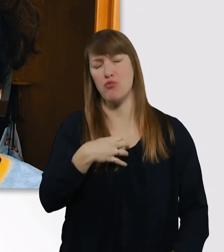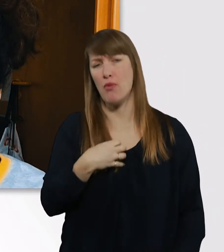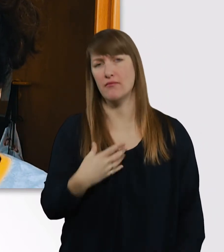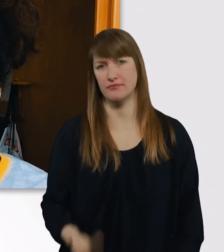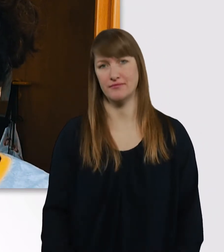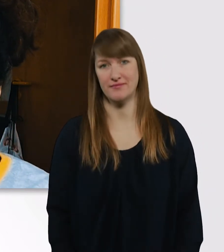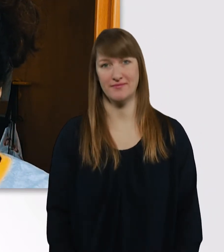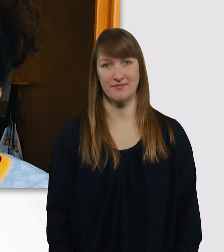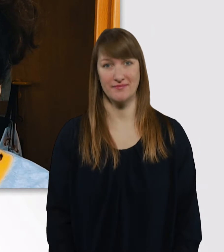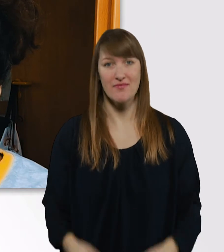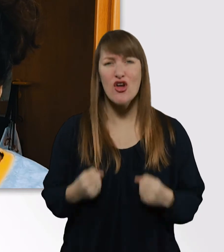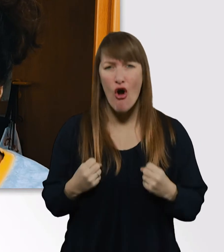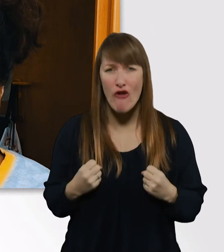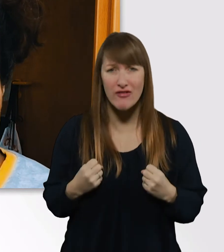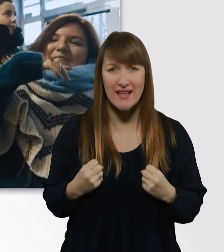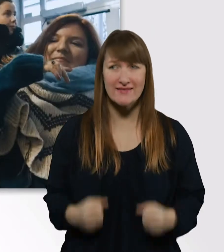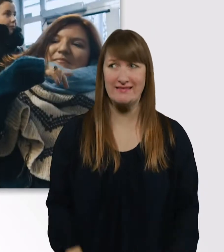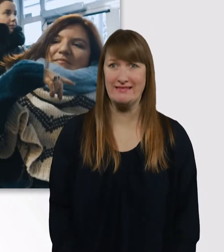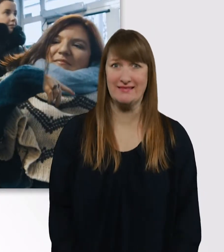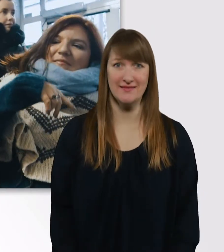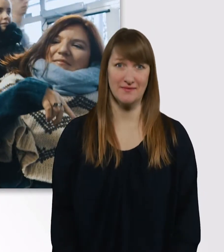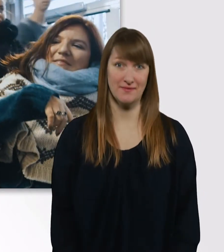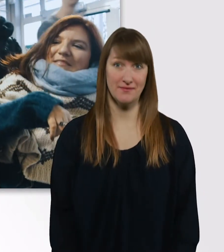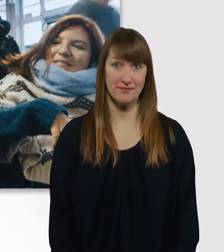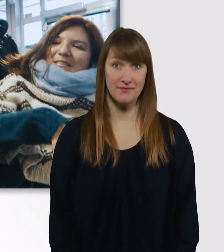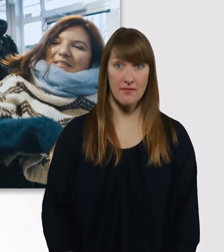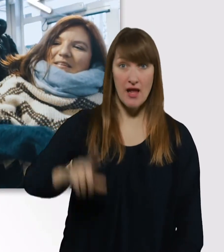Hoffe ich zumindest. Laura, willst du dir noch einen Kaffee holen?